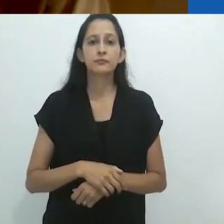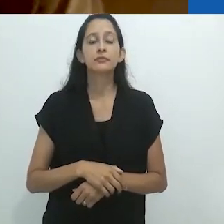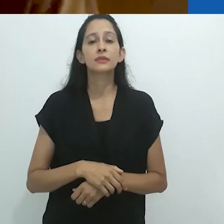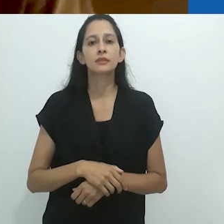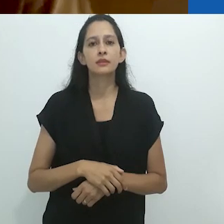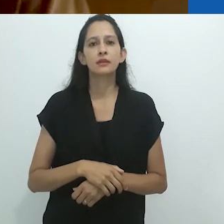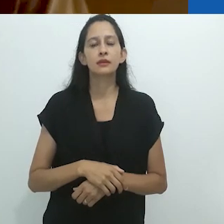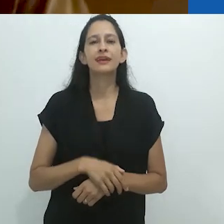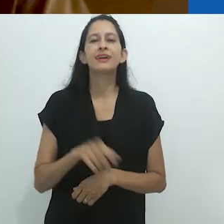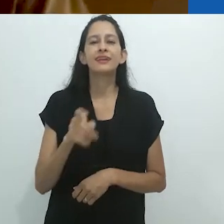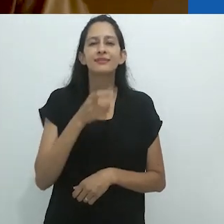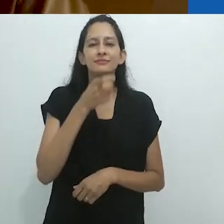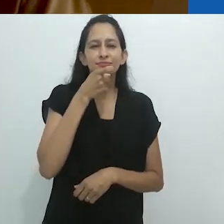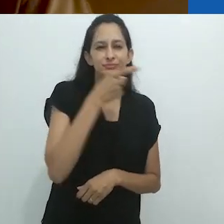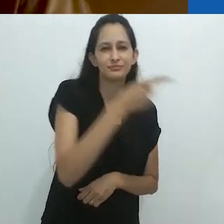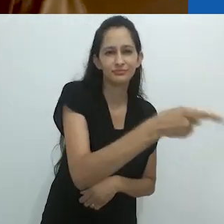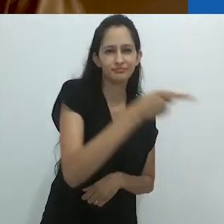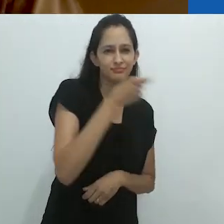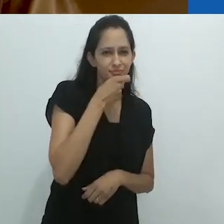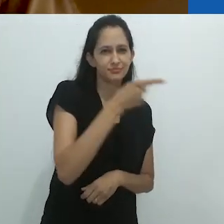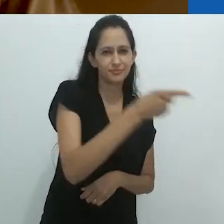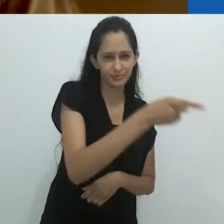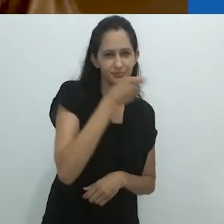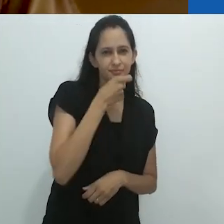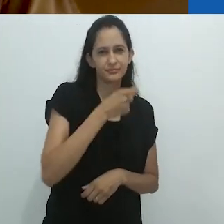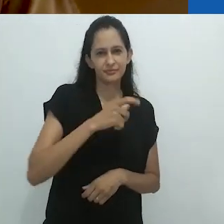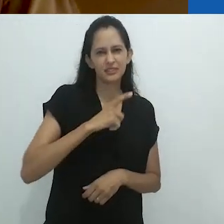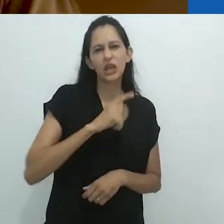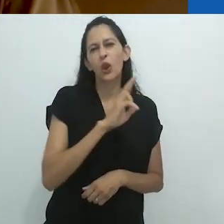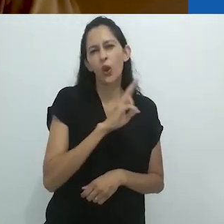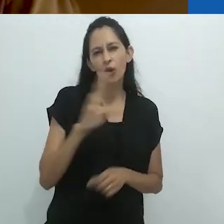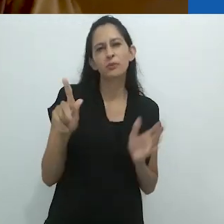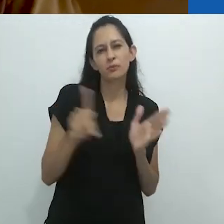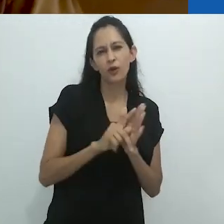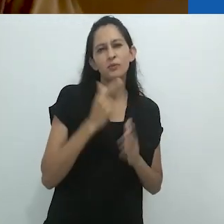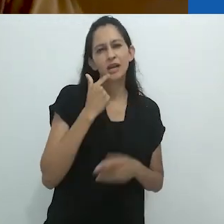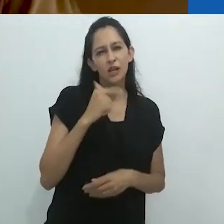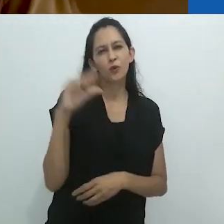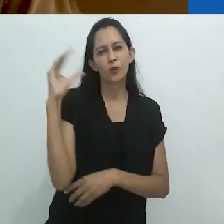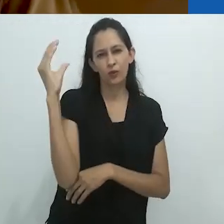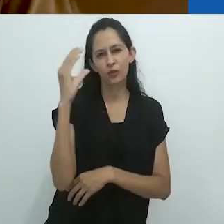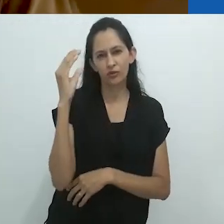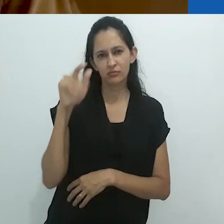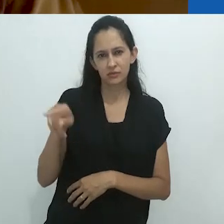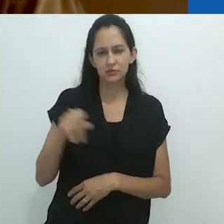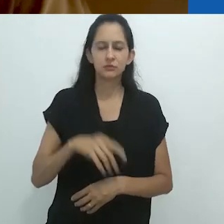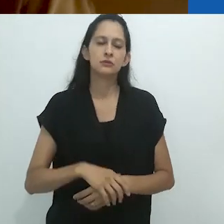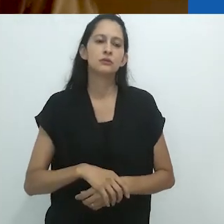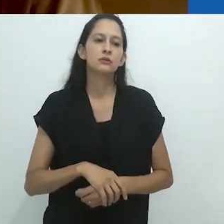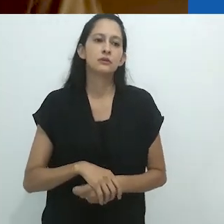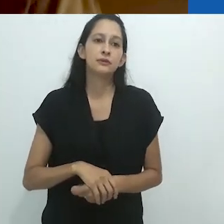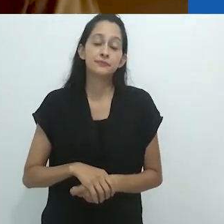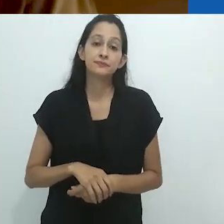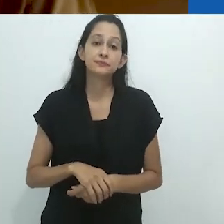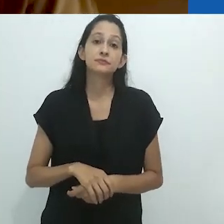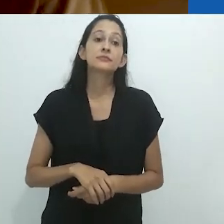Oso Hormiguero, como ele chamou o tamanduá.